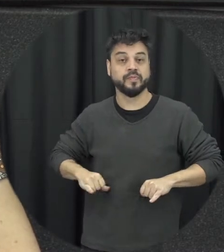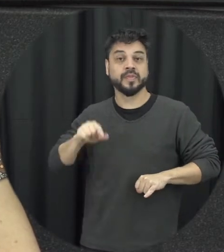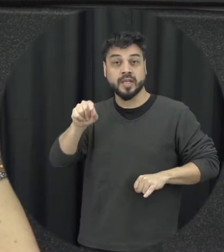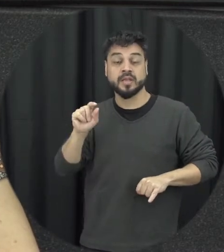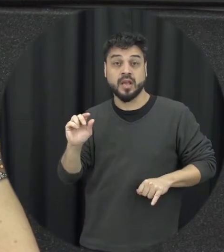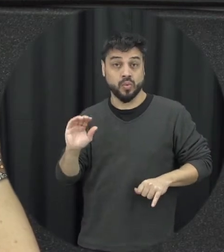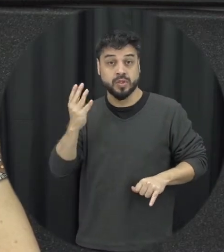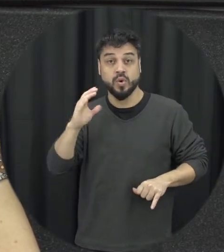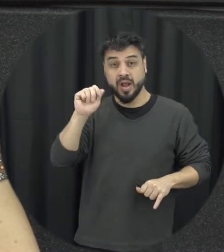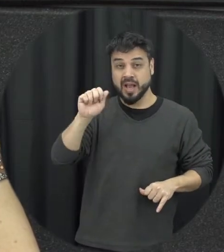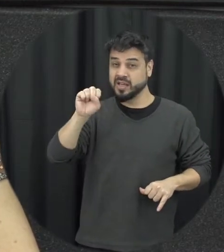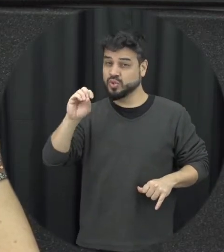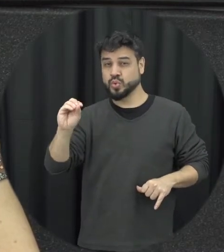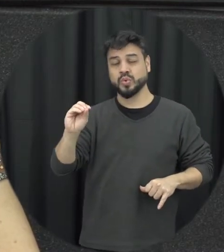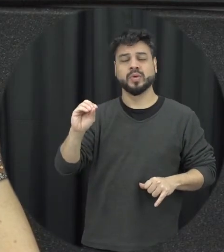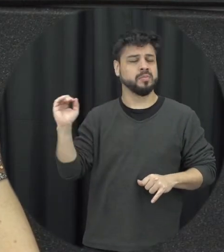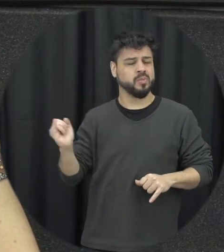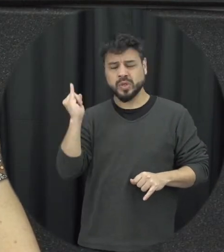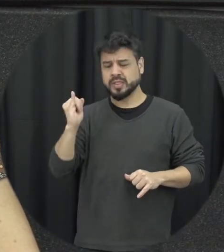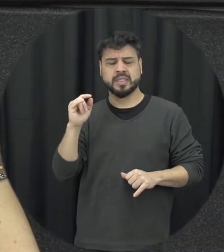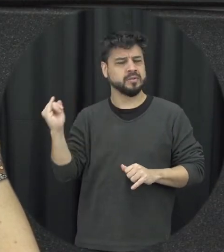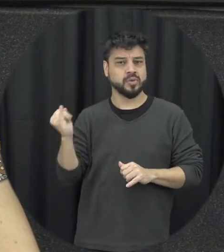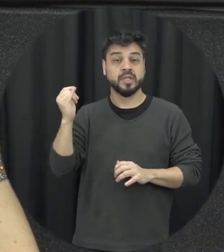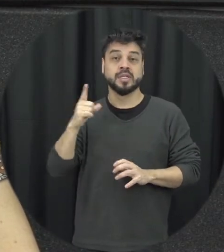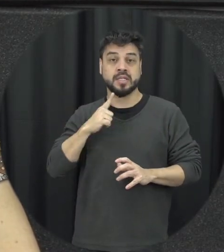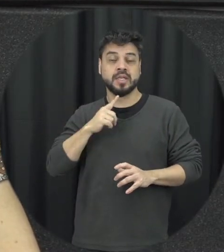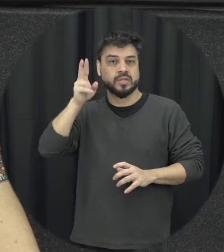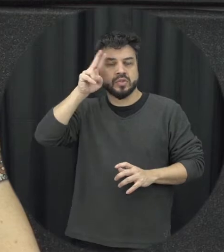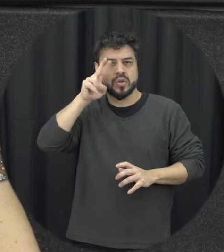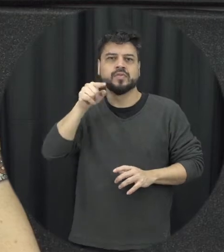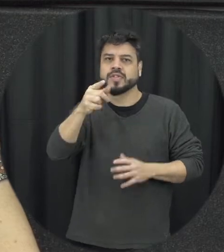emblemático muito importante a história da Maria da Penha é pública né então quem quiser conhecer